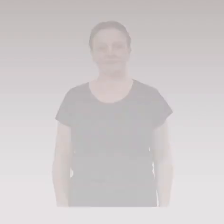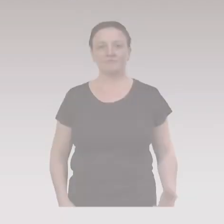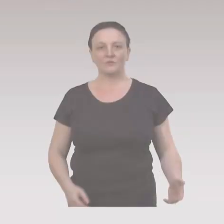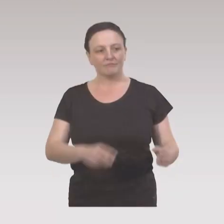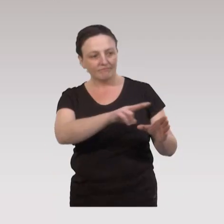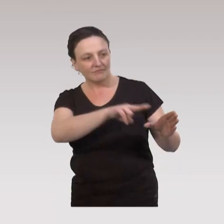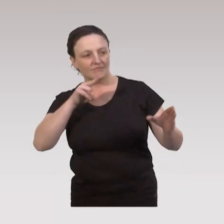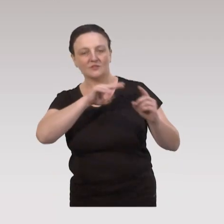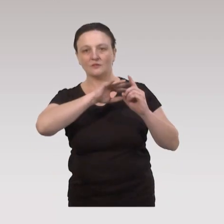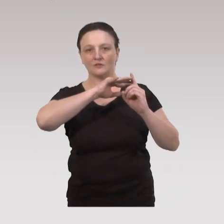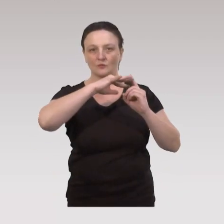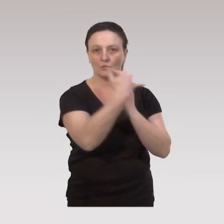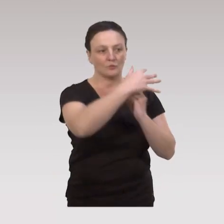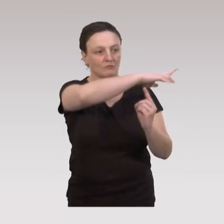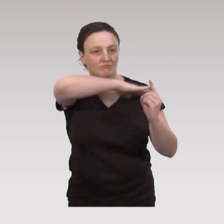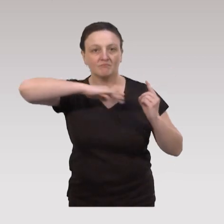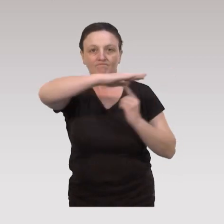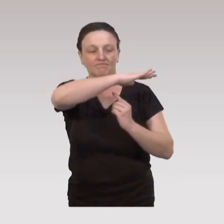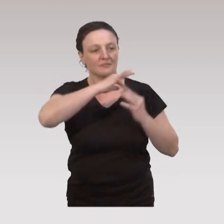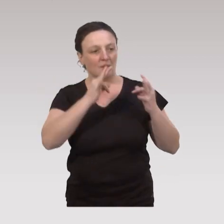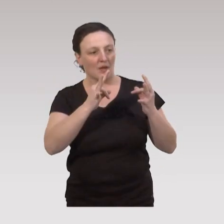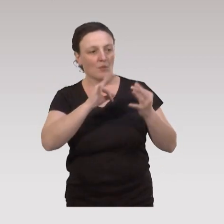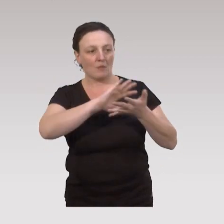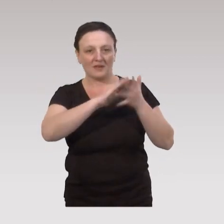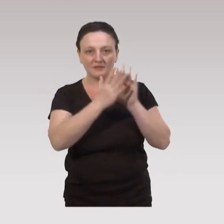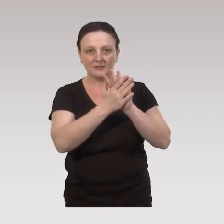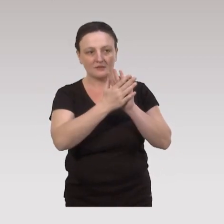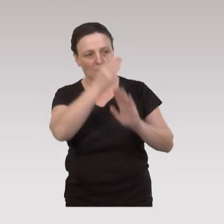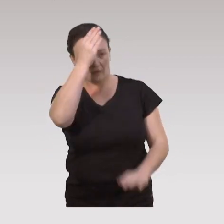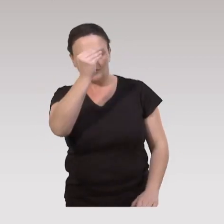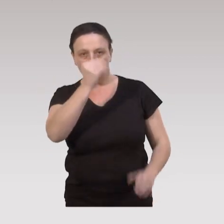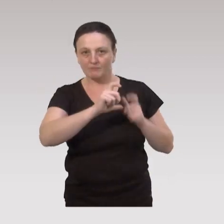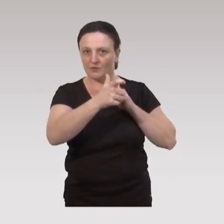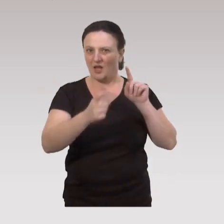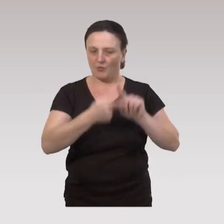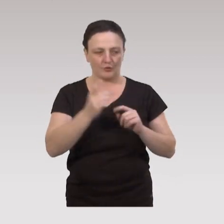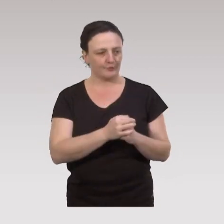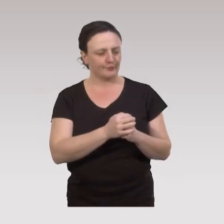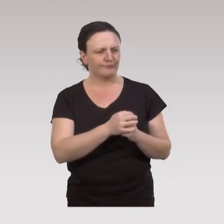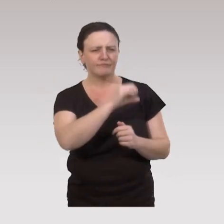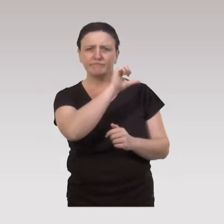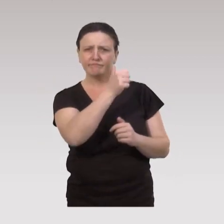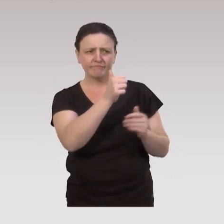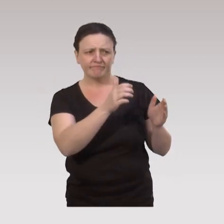Cette approche socio-écologique, sur les pratiques professionnelles a des répercussions importantes. Premier type de répercussions,